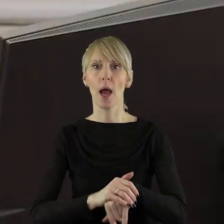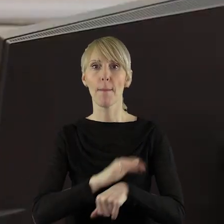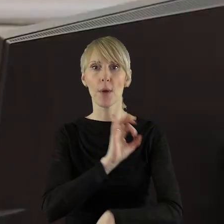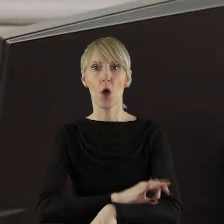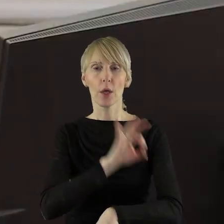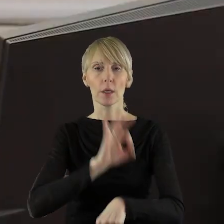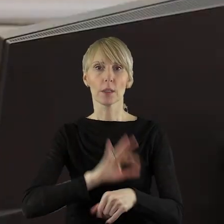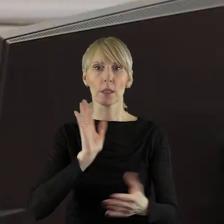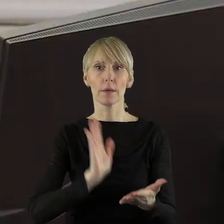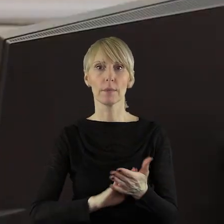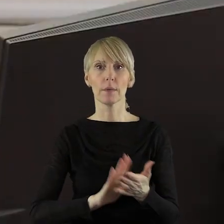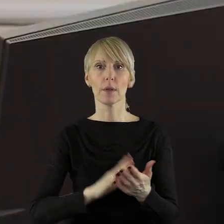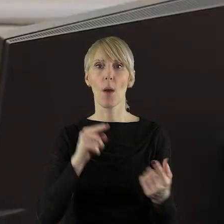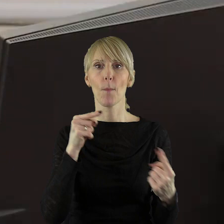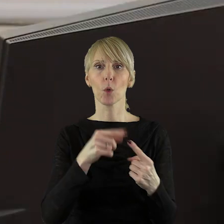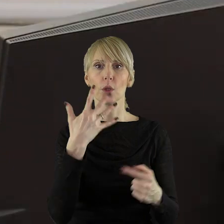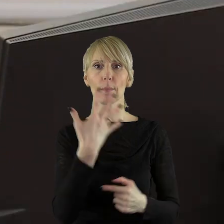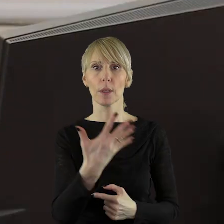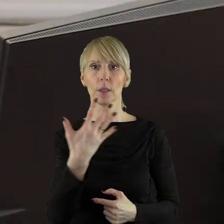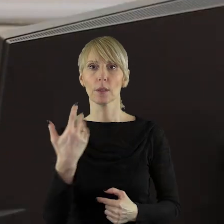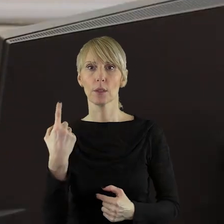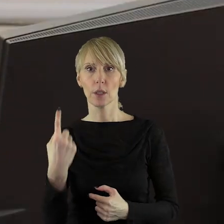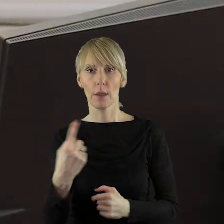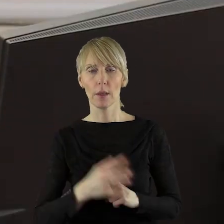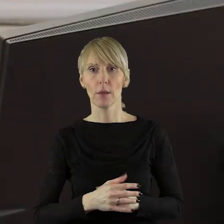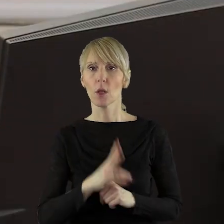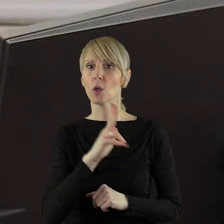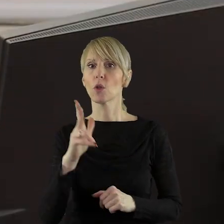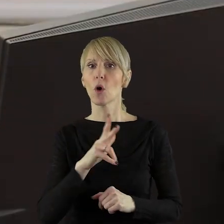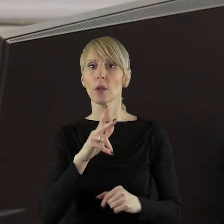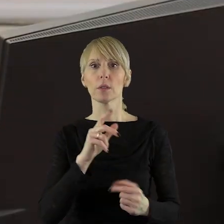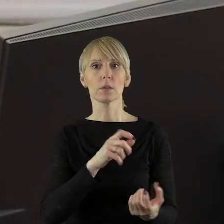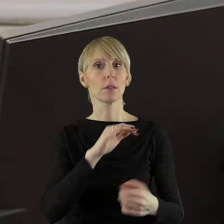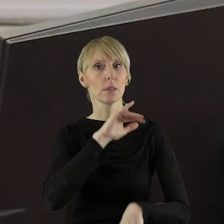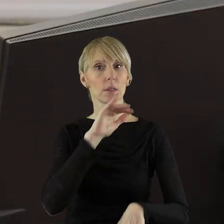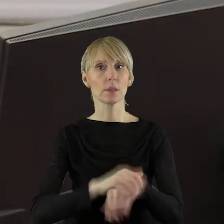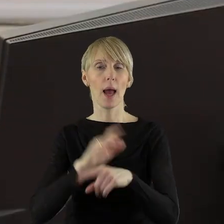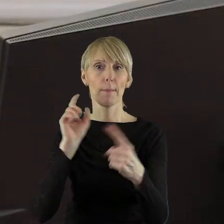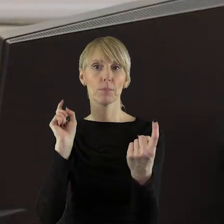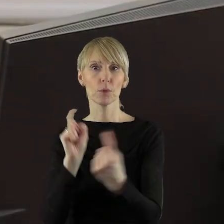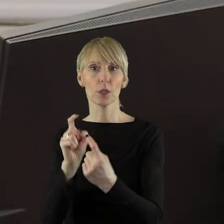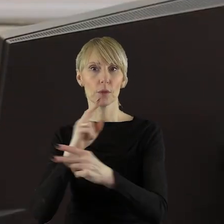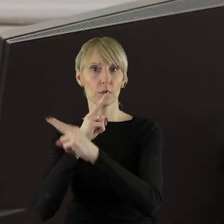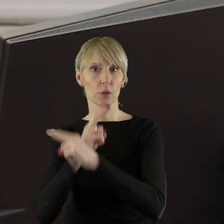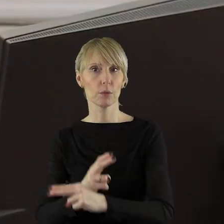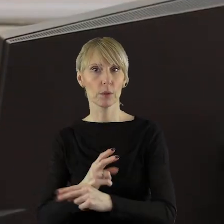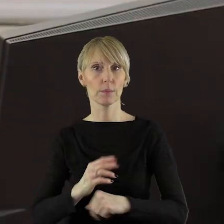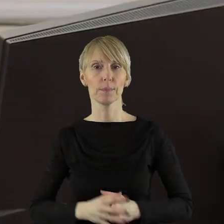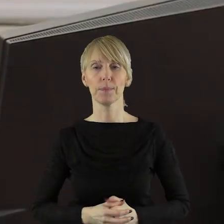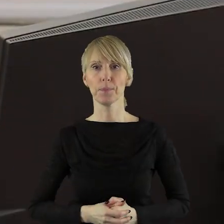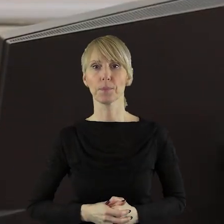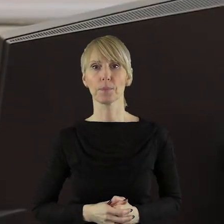uchwały zawartego w punkcie 5.1. Kto jest przeciw? Kto się wstrzymał?